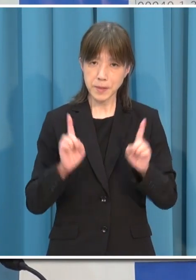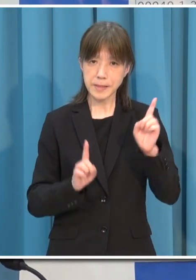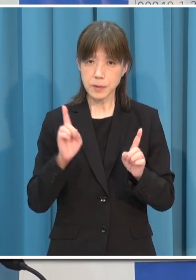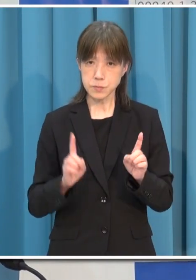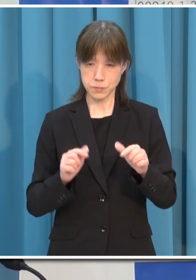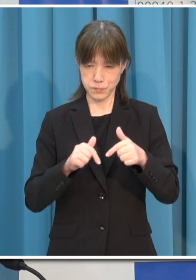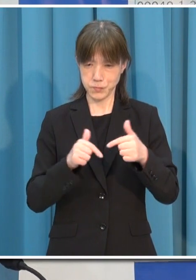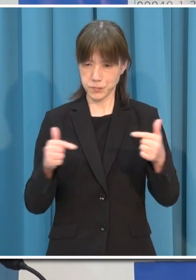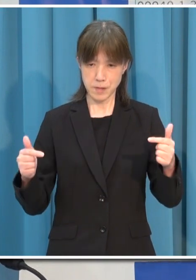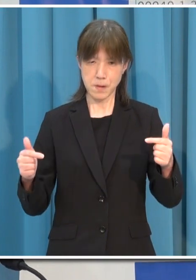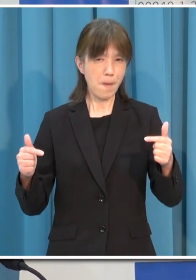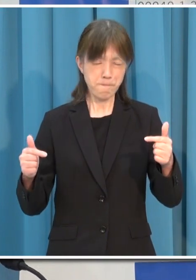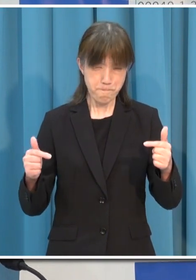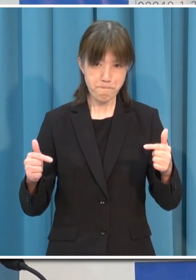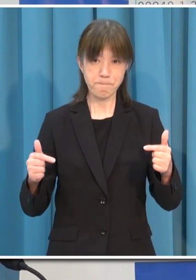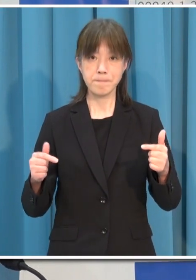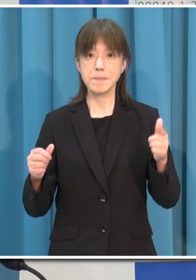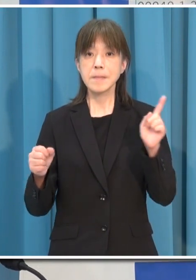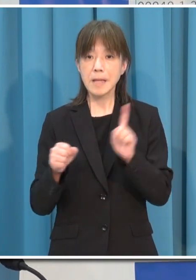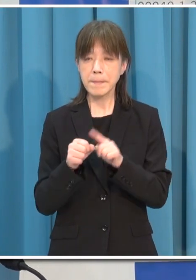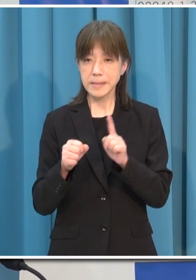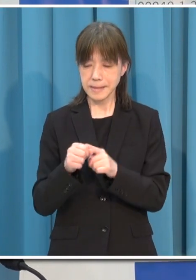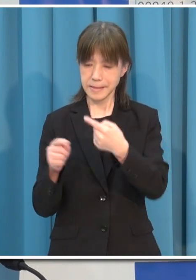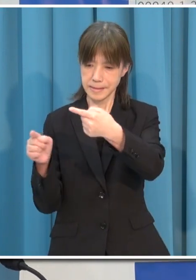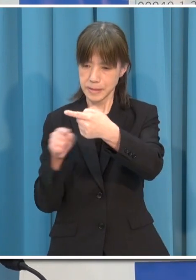一人一人の意識と行動にかかっています